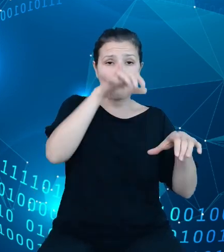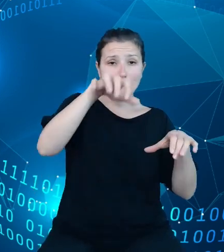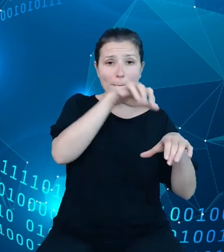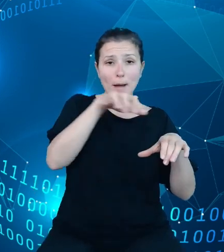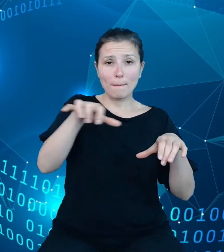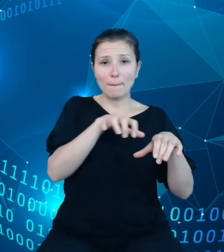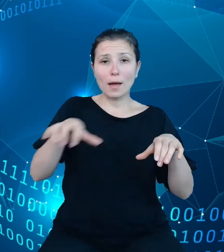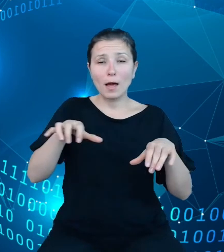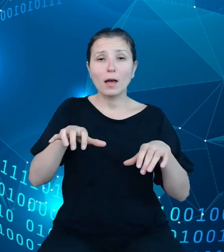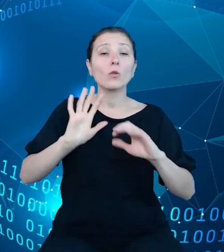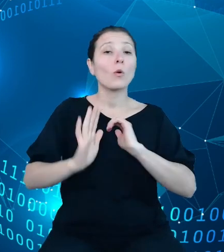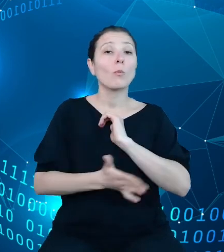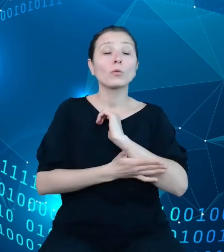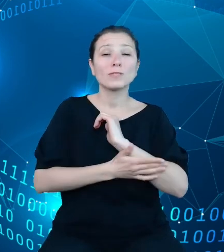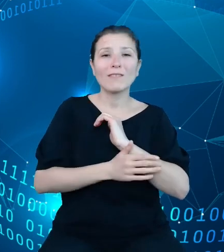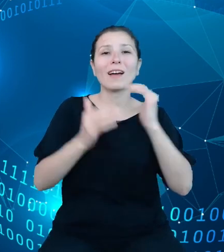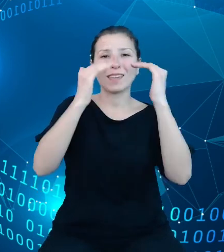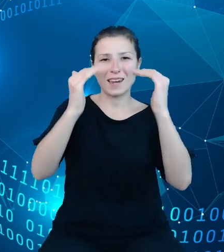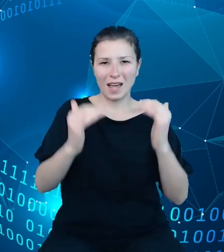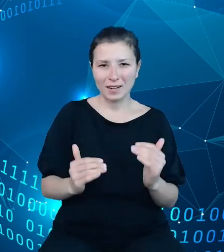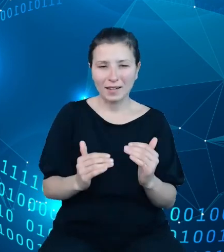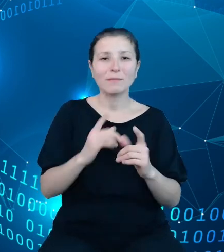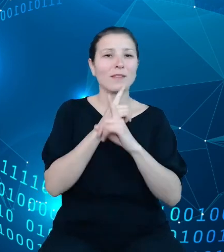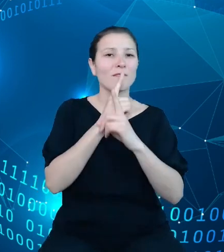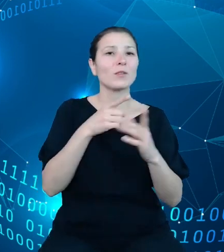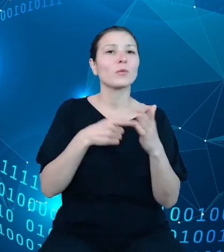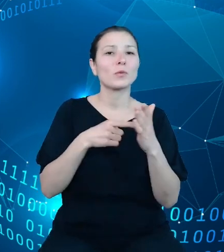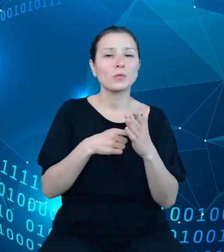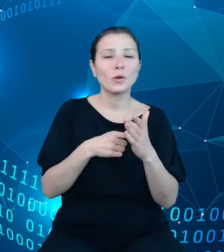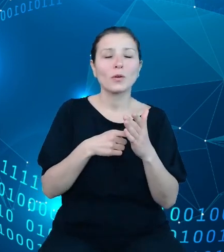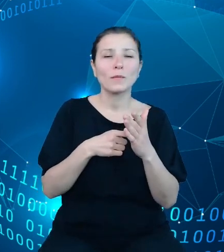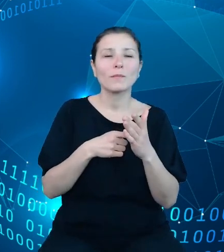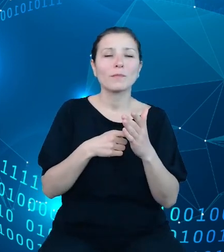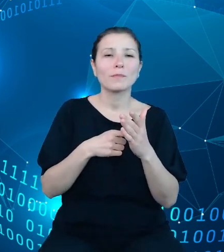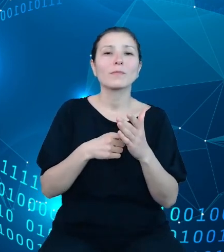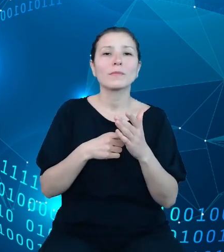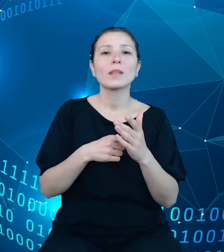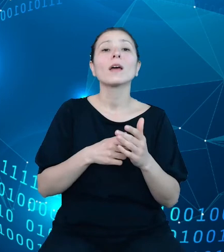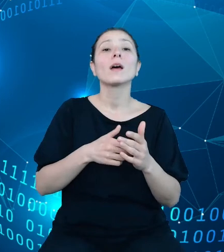hierarchii, zgodnie z którą agregowane są późniejsze dane budżetowe. Na szczycie